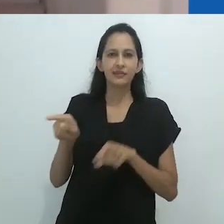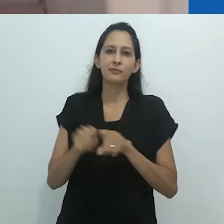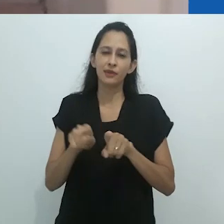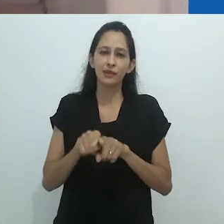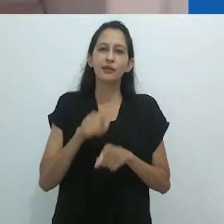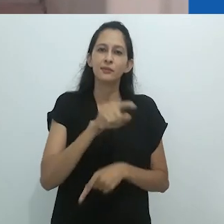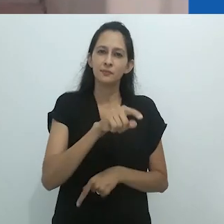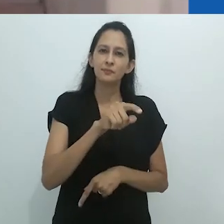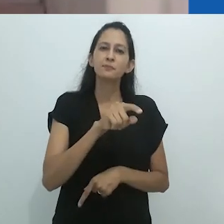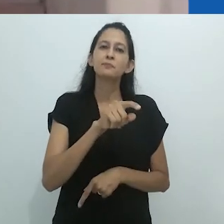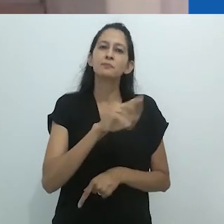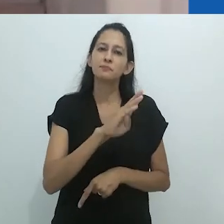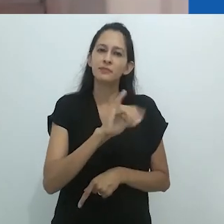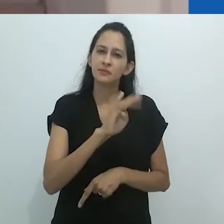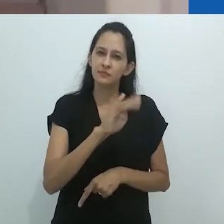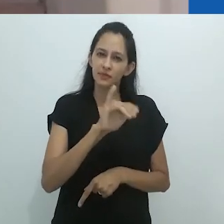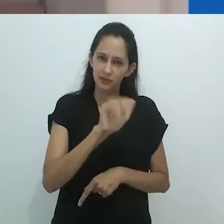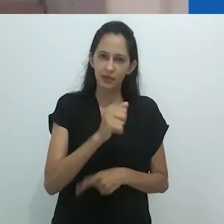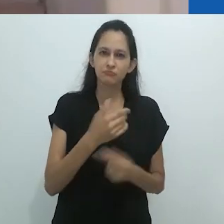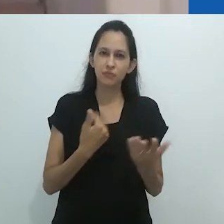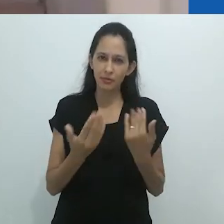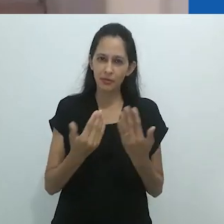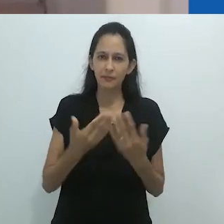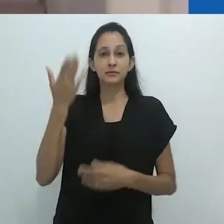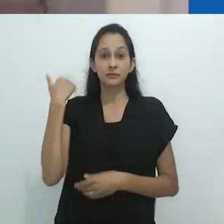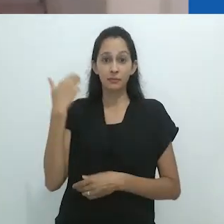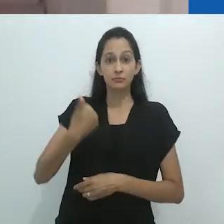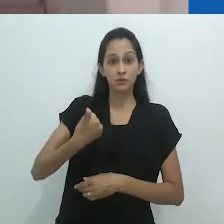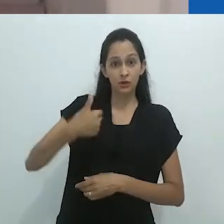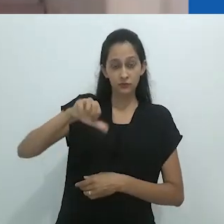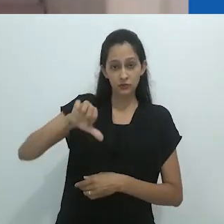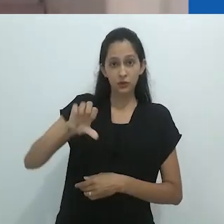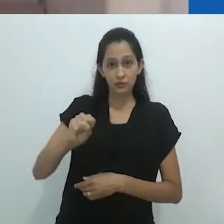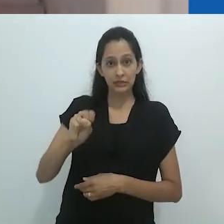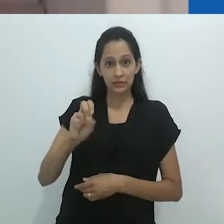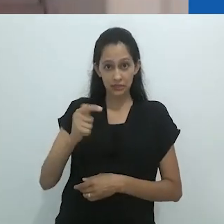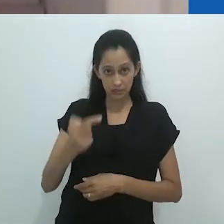, ele esteve no Brasil, a convite da professora Ruth Cardoso e do Cebrap.